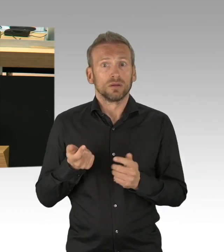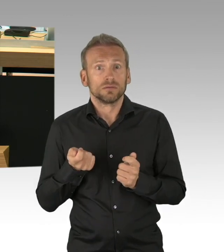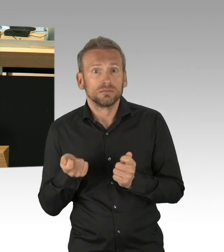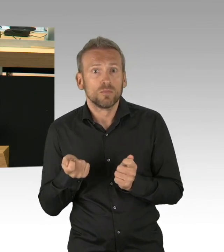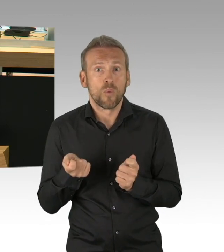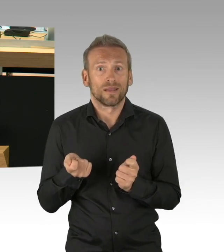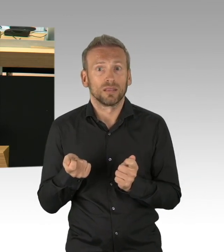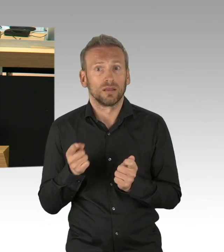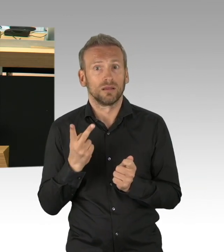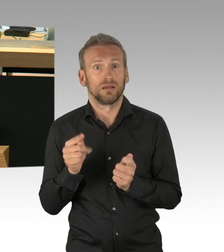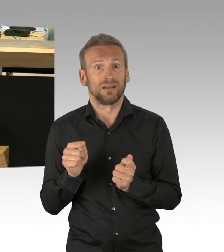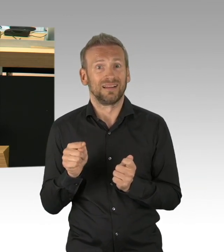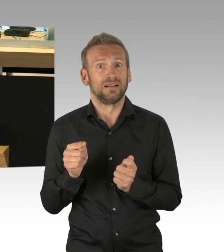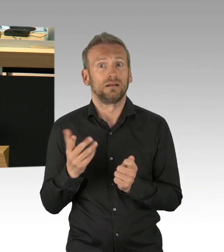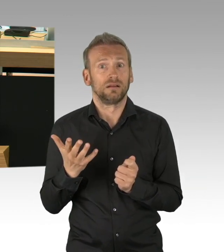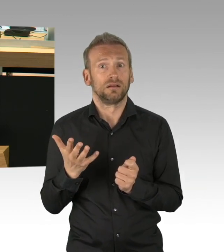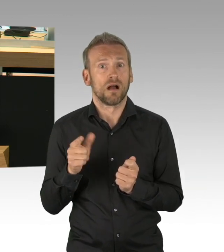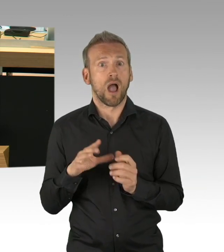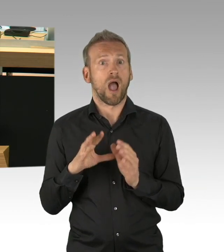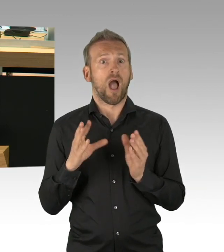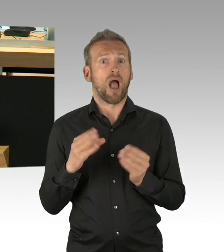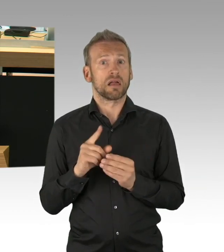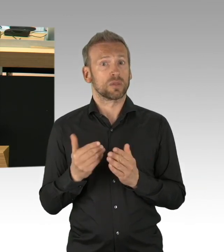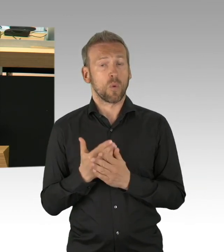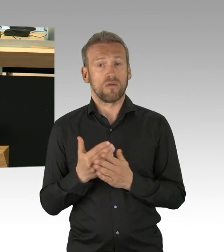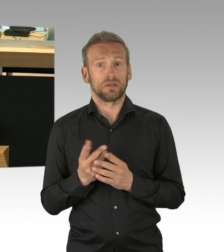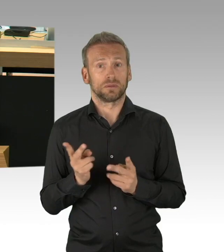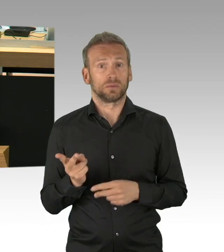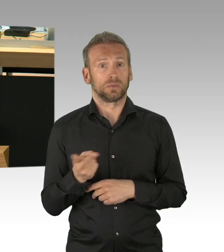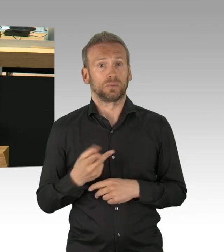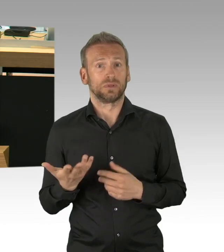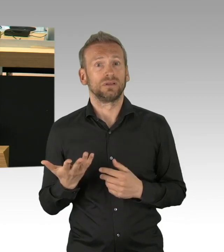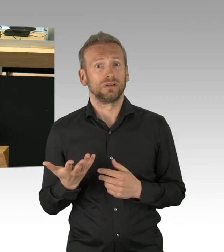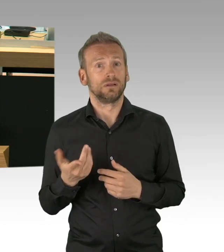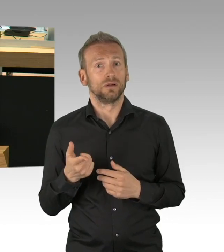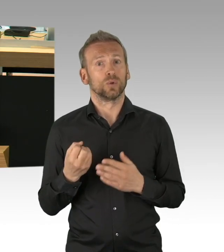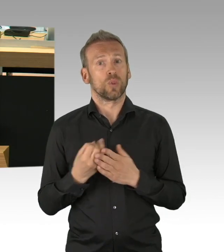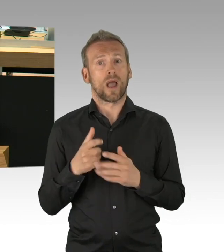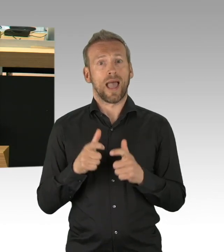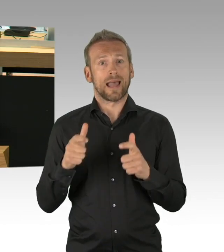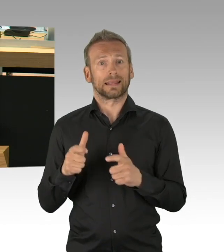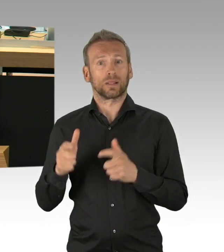Wir müssen mehr Demokratie wagen und nicht weniger, wie der derzeitige Demokratie-Abbau